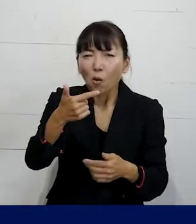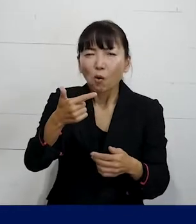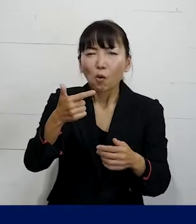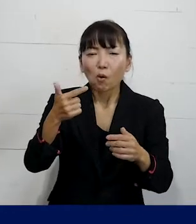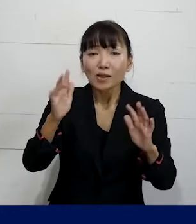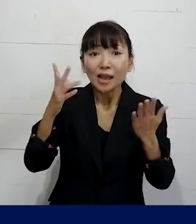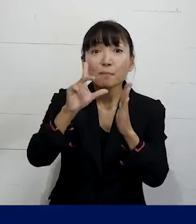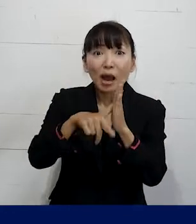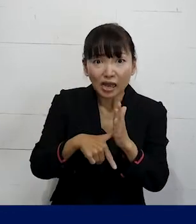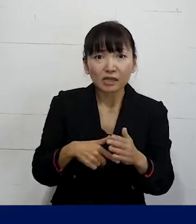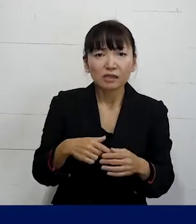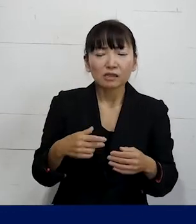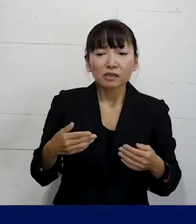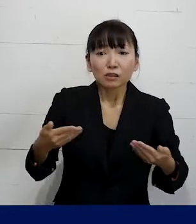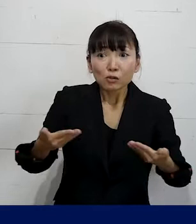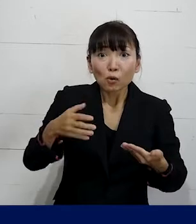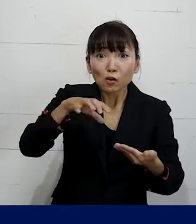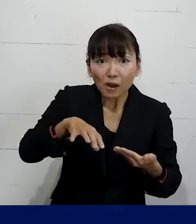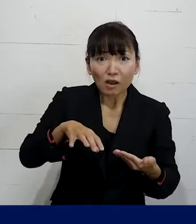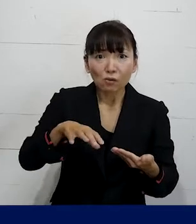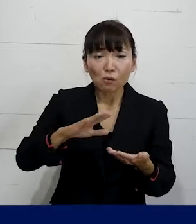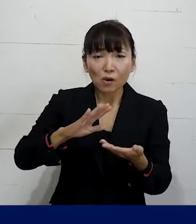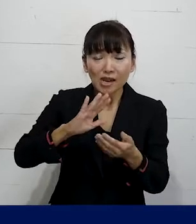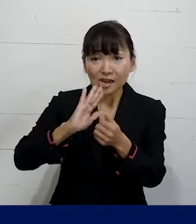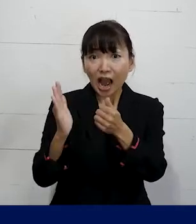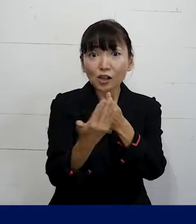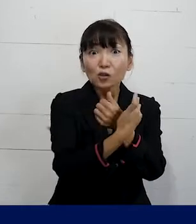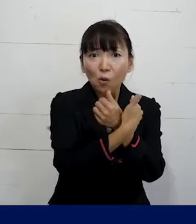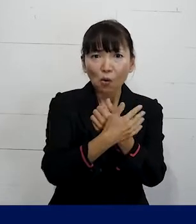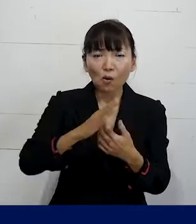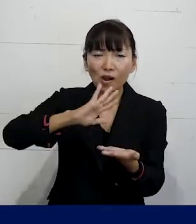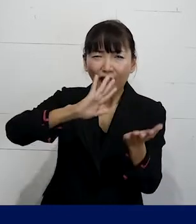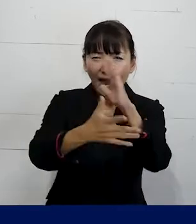じゃあ職場の環境をこういう風に 変えていってくださいとか